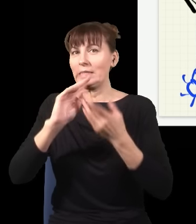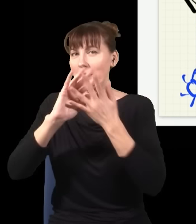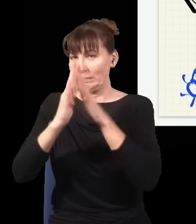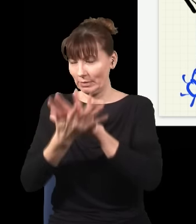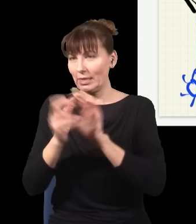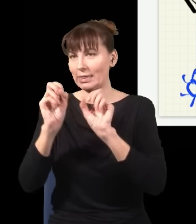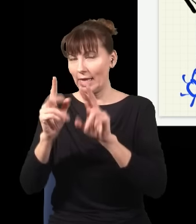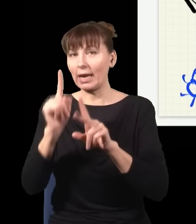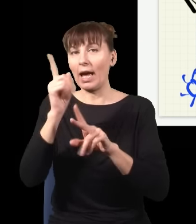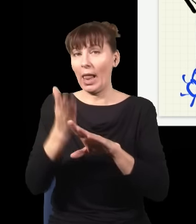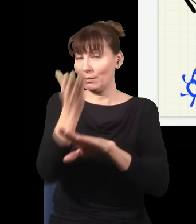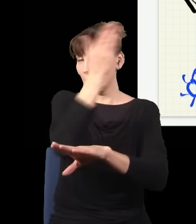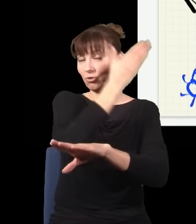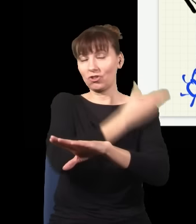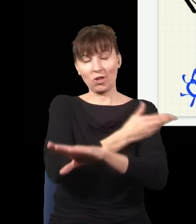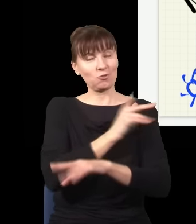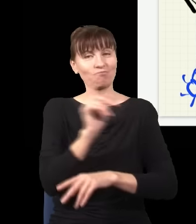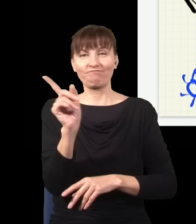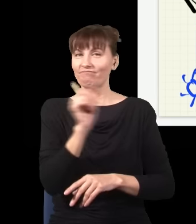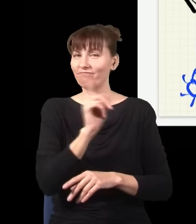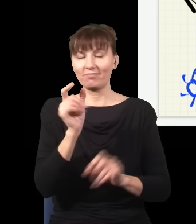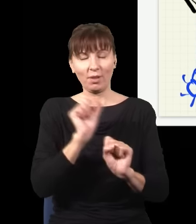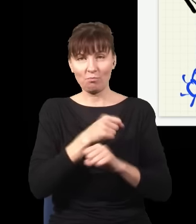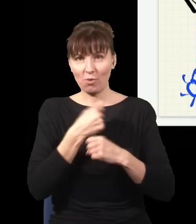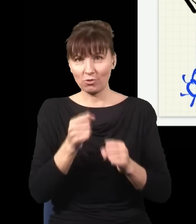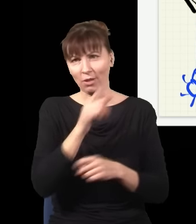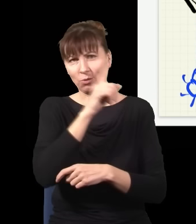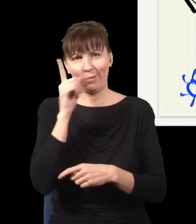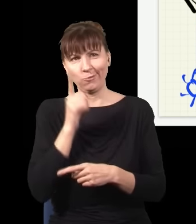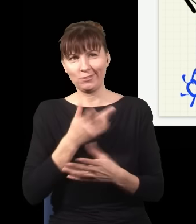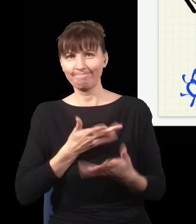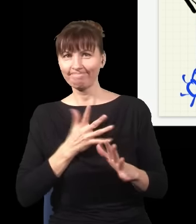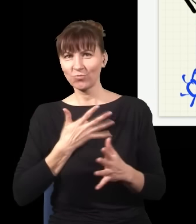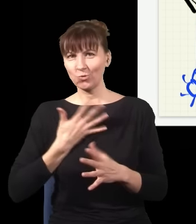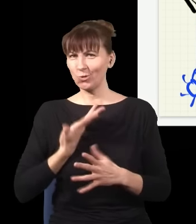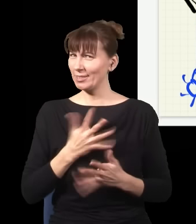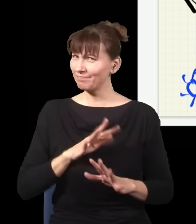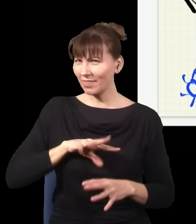I to się ludziom nie podobało. I pojawiła się taka teoria albo inny sposób interpretowania mechaniki kwantowej,